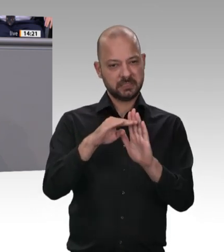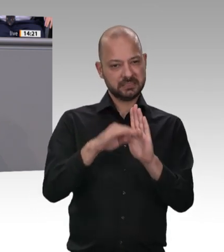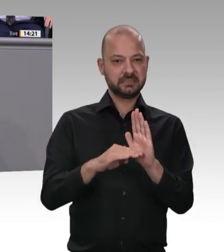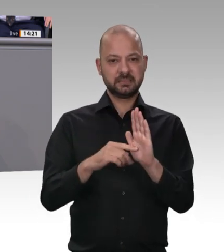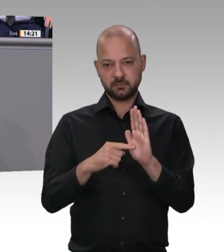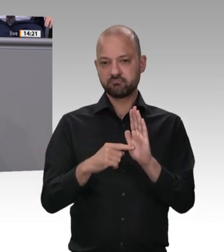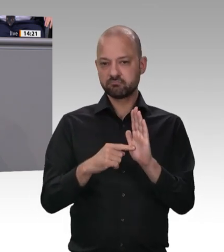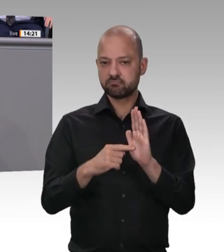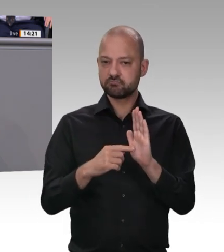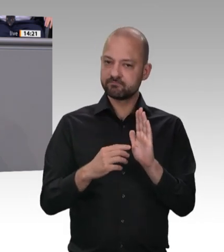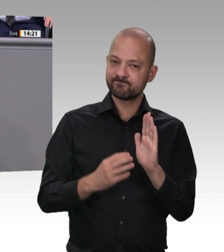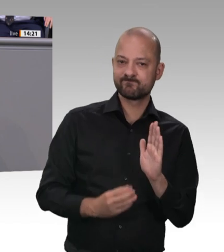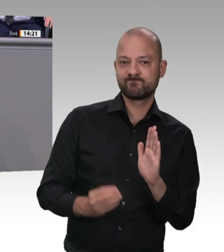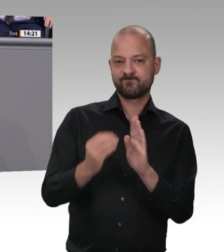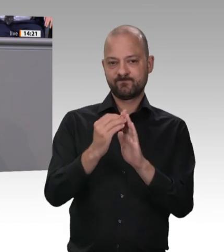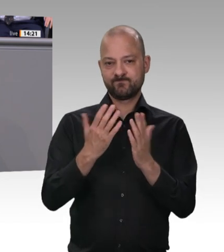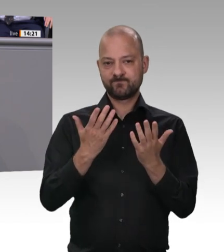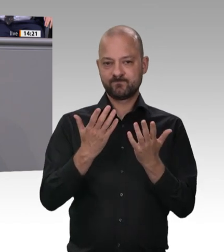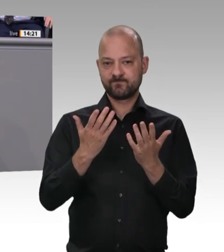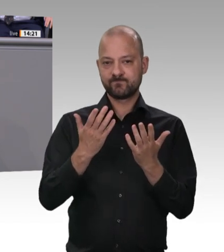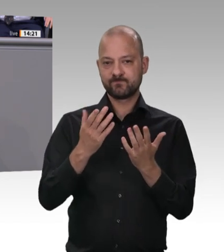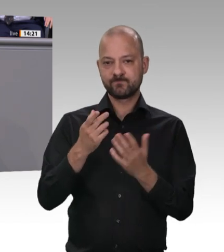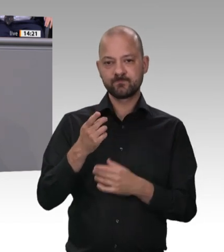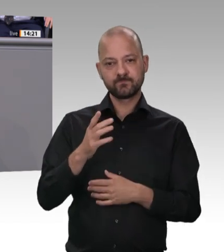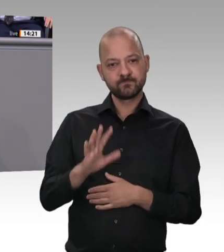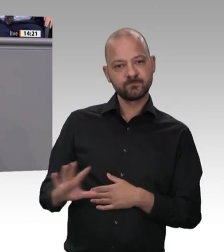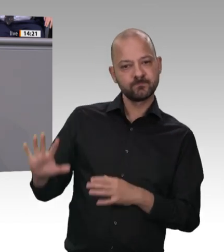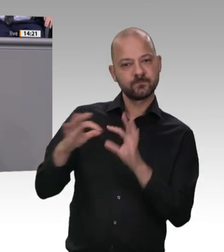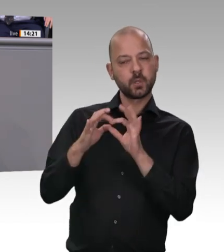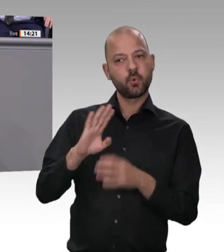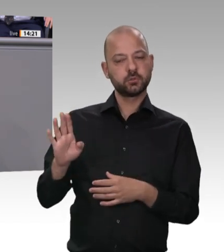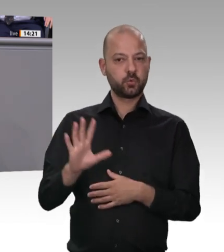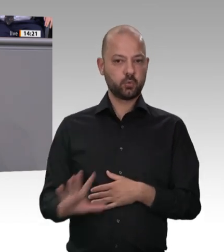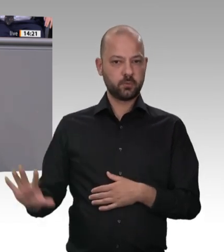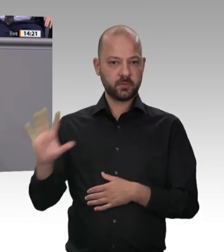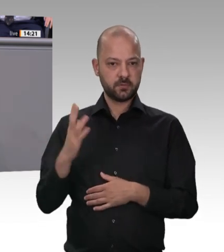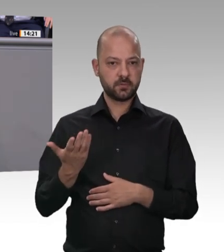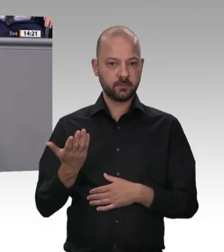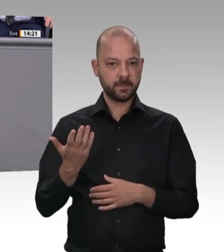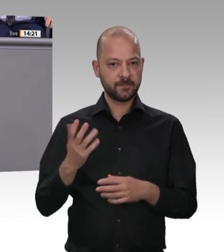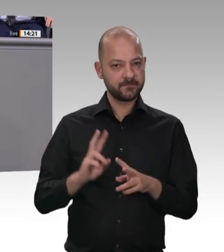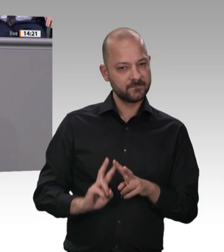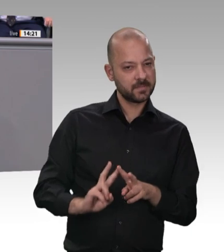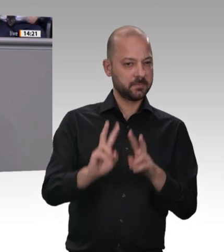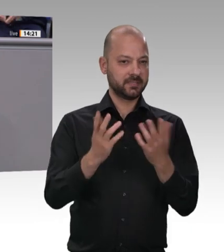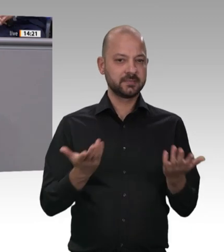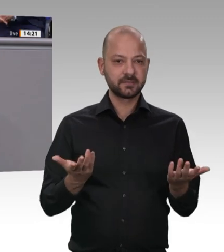dass Menschen wissen – im Zweifelsfall auch in ihrer Muttersprache –, welche Rechte sie haben, wenn sie hier bei uns arbeiten. Wir werden in diesem Bereich aufräumen;